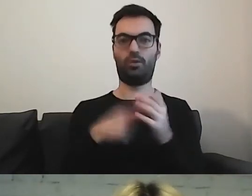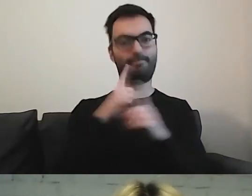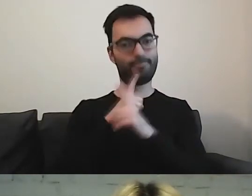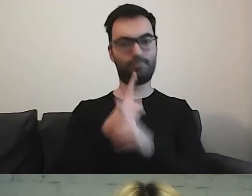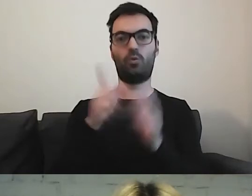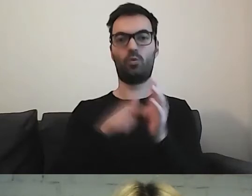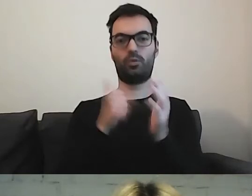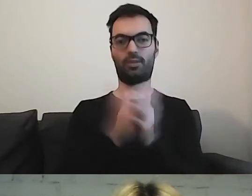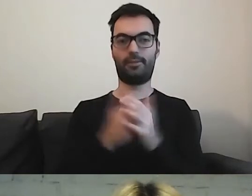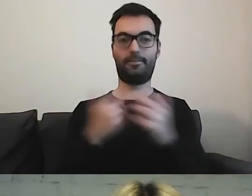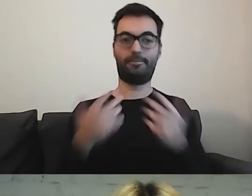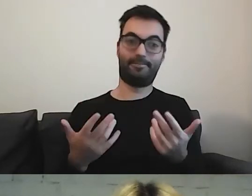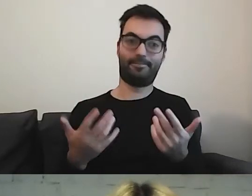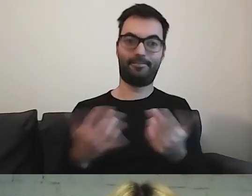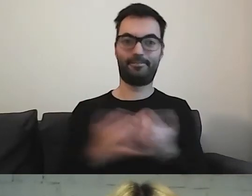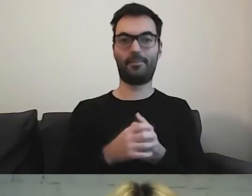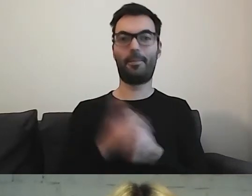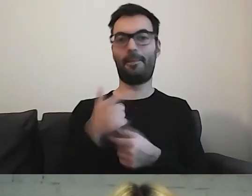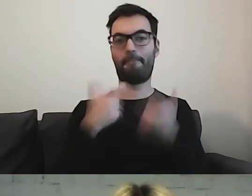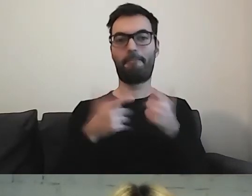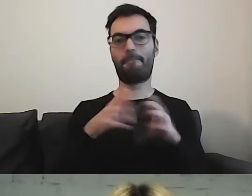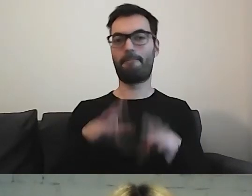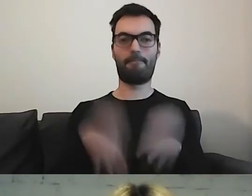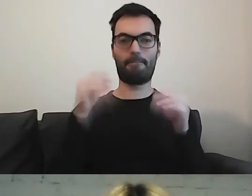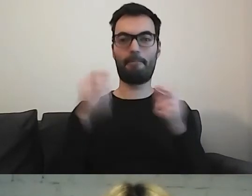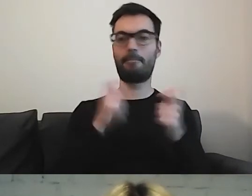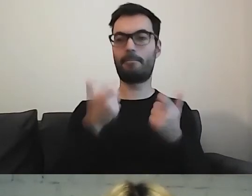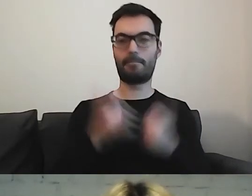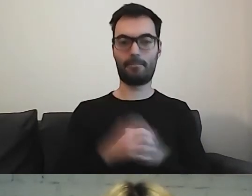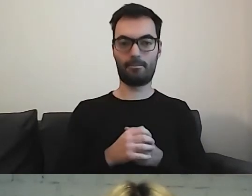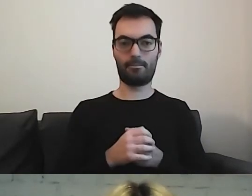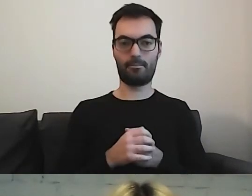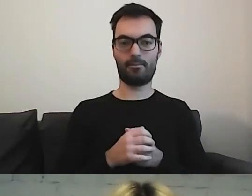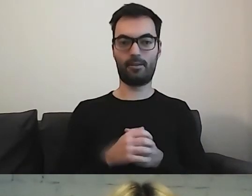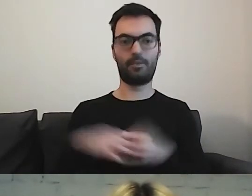To, co zrobiłam na początku, to przejrzałam sobie...